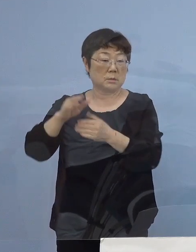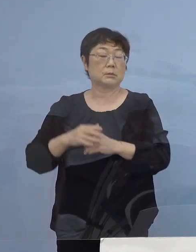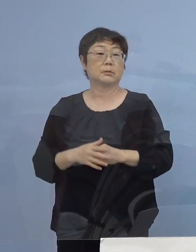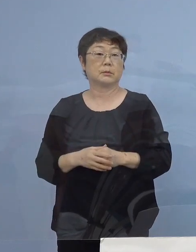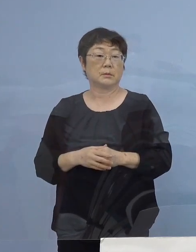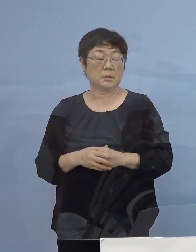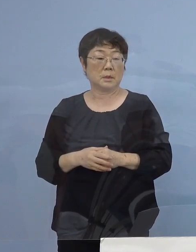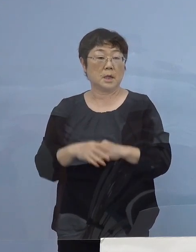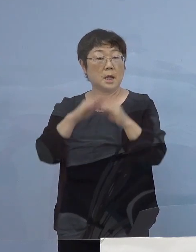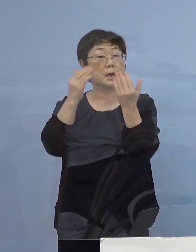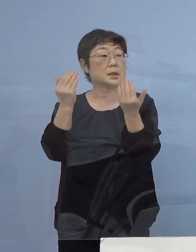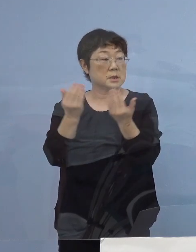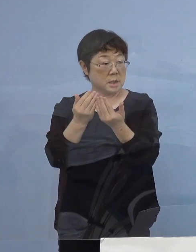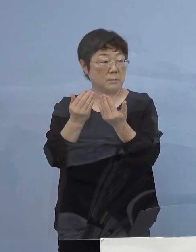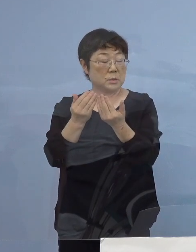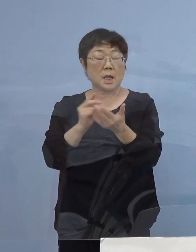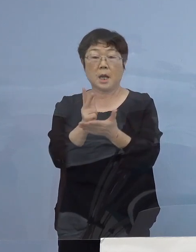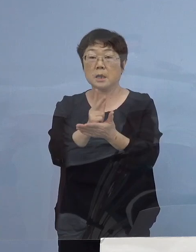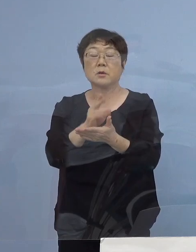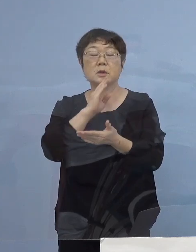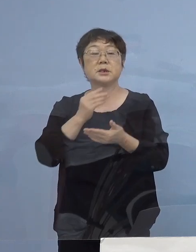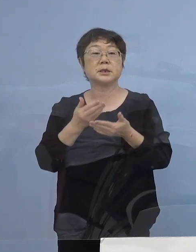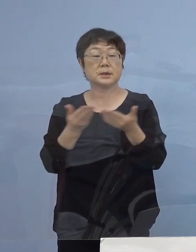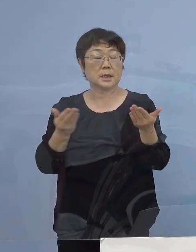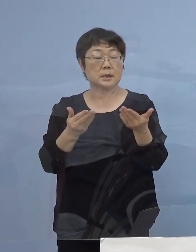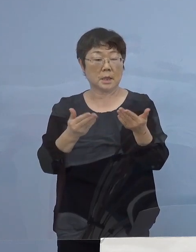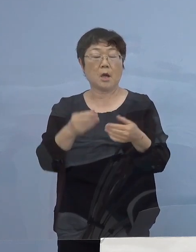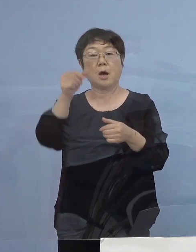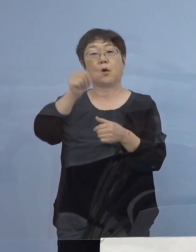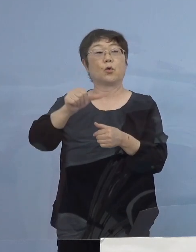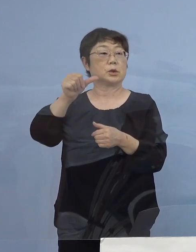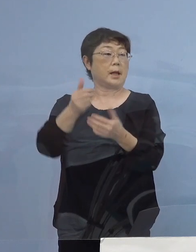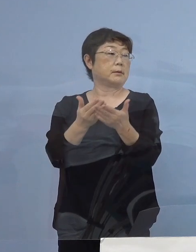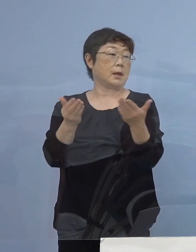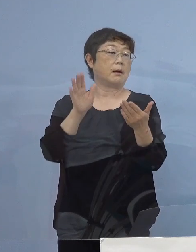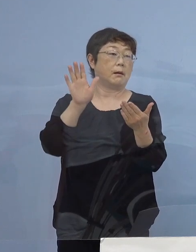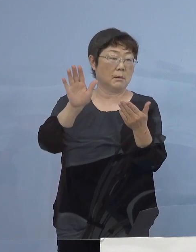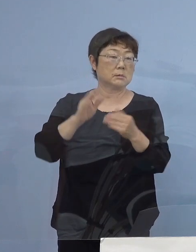全部で「ガイドライン実践店」 5,000店舗ありますので